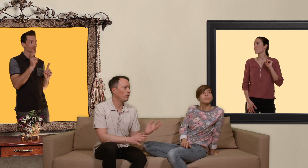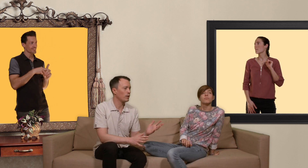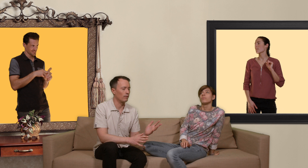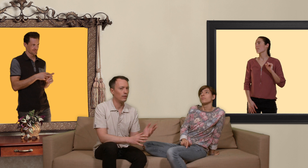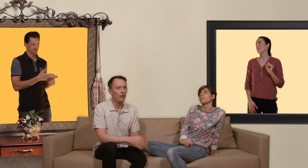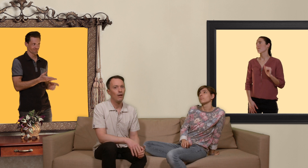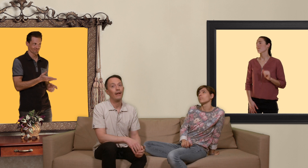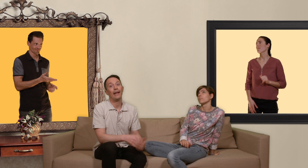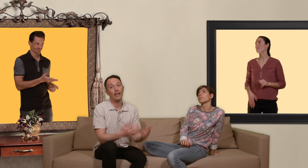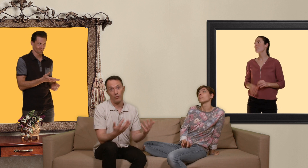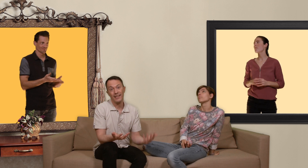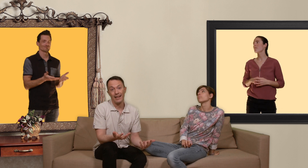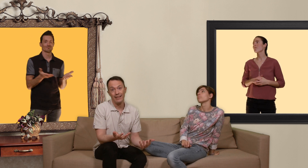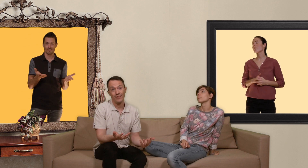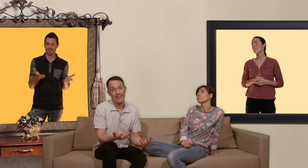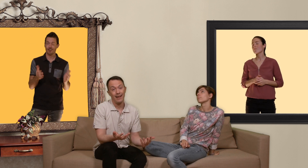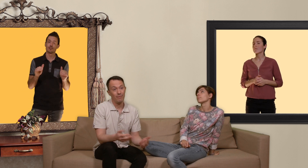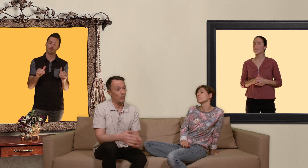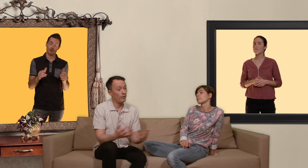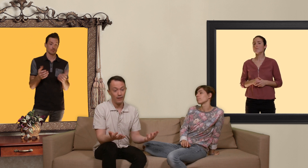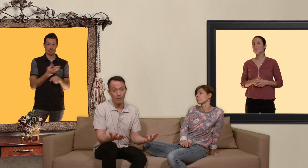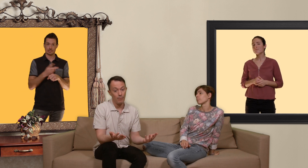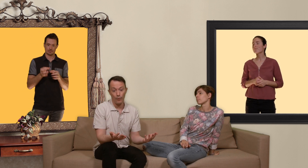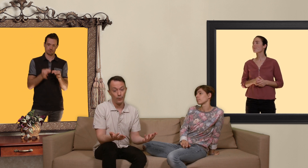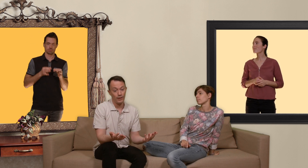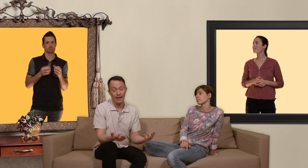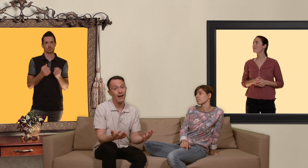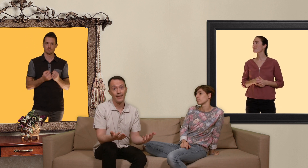sans et quoi qu'il arrive dans ce cas là on est quand même confronté à un risque